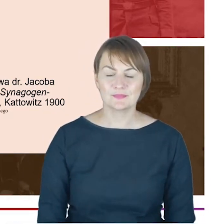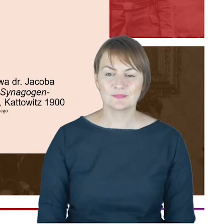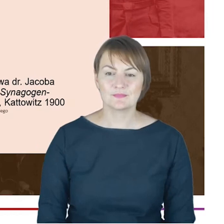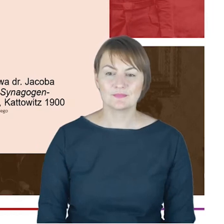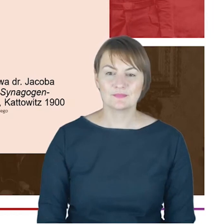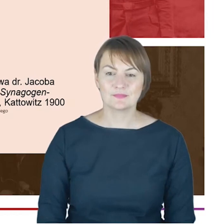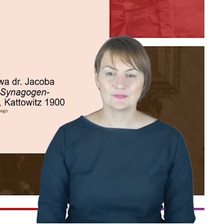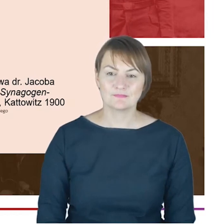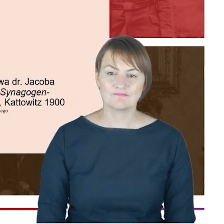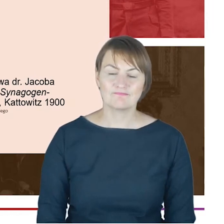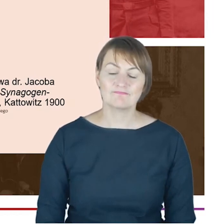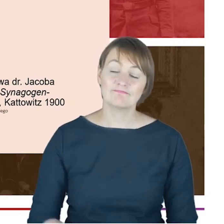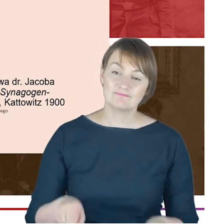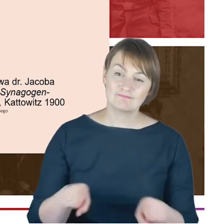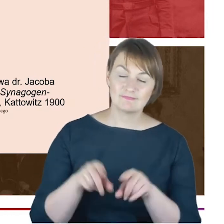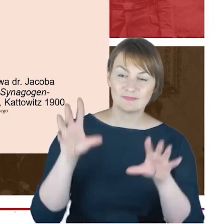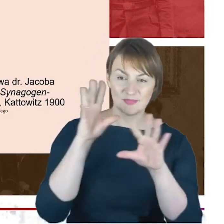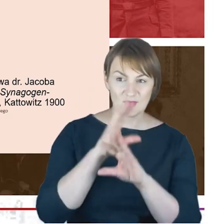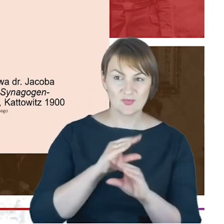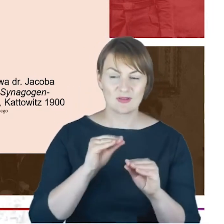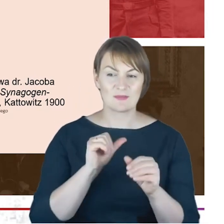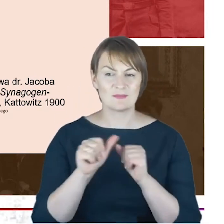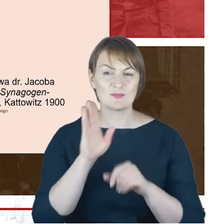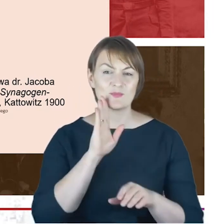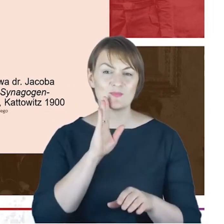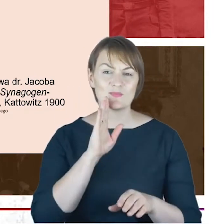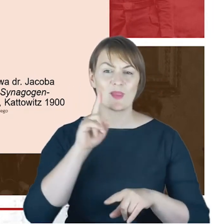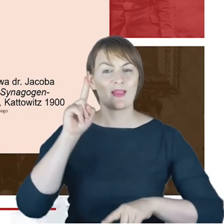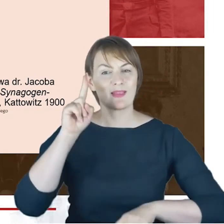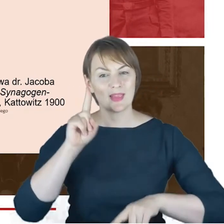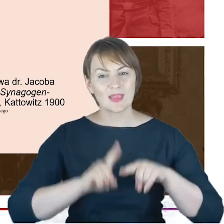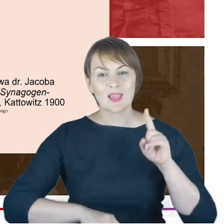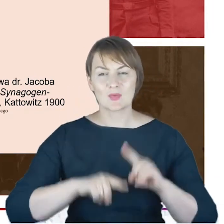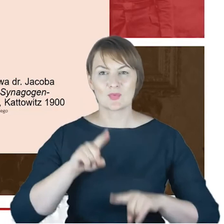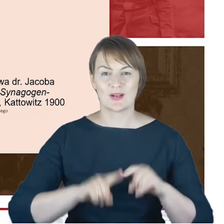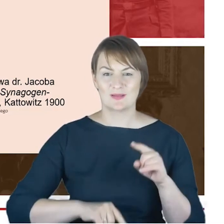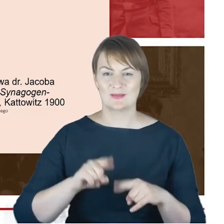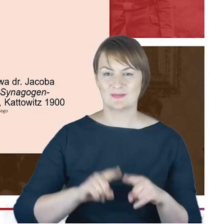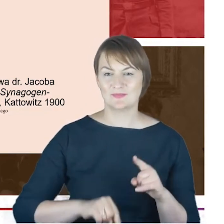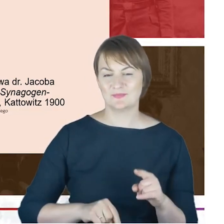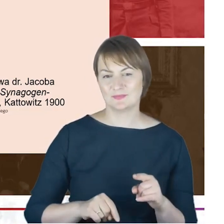oświatowej działalności rabina Cohna jako nauczyciela właściwie we wszystkich szkołach katowickich, przenosił się